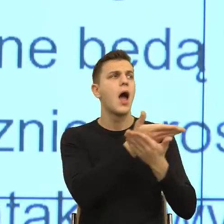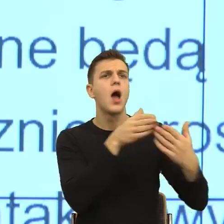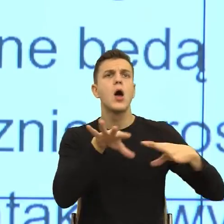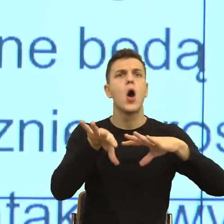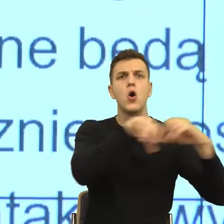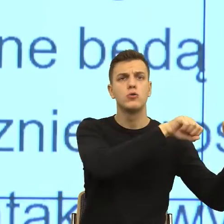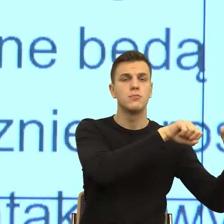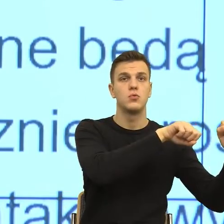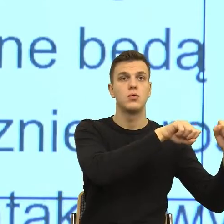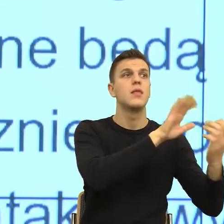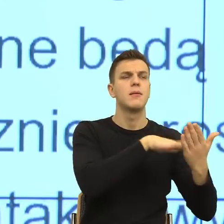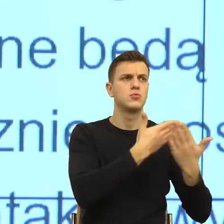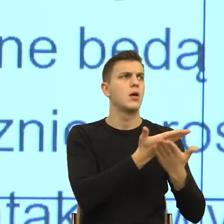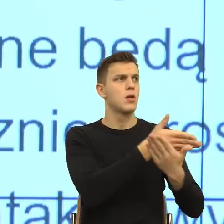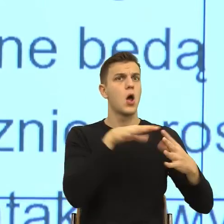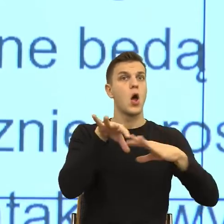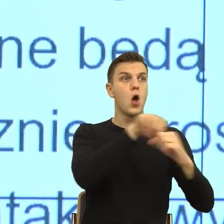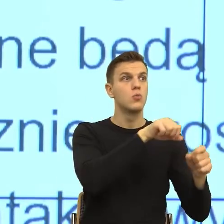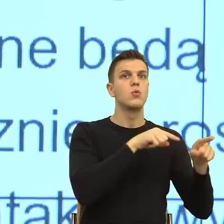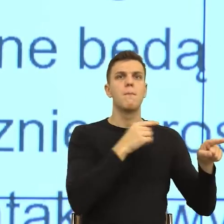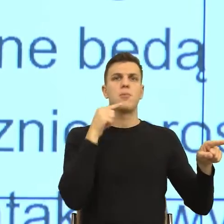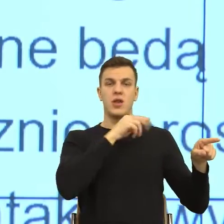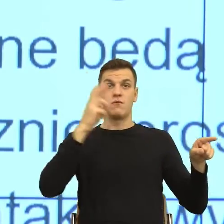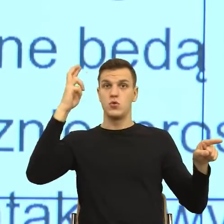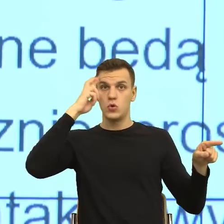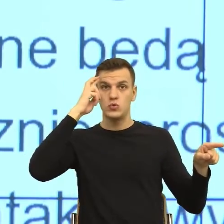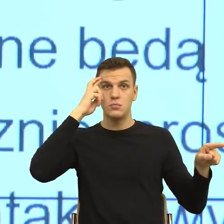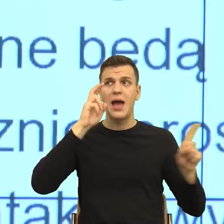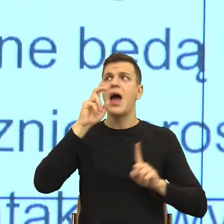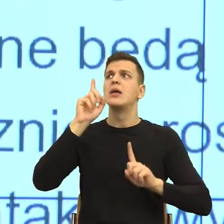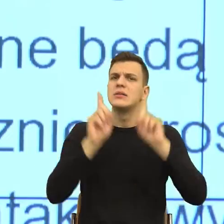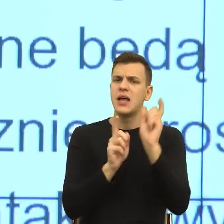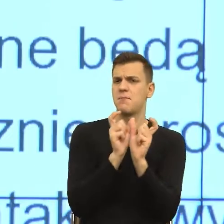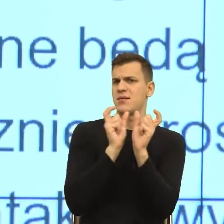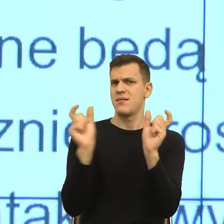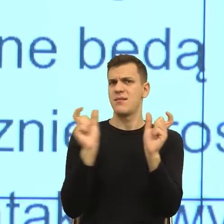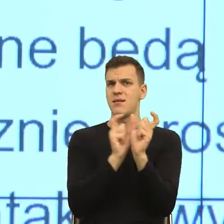potrafią skonstruować obraz, a które konstrukcje właśnie powodują w naszym umyśle to, że się odsuwamy.